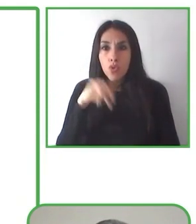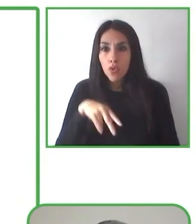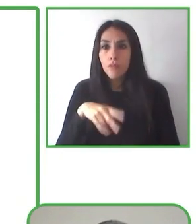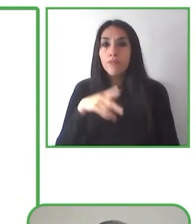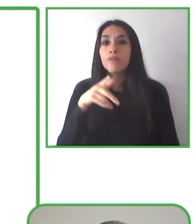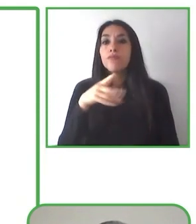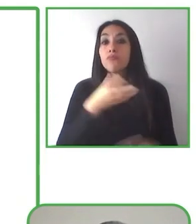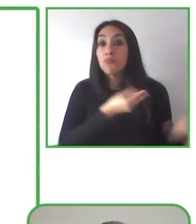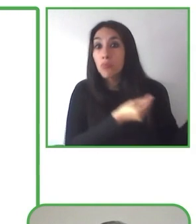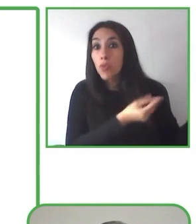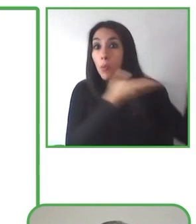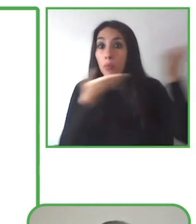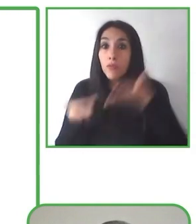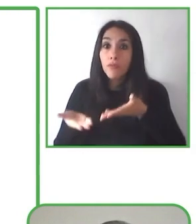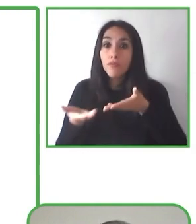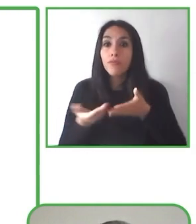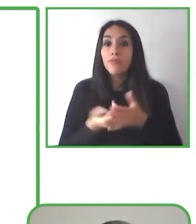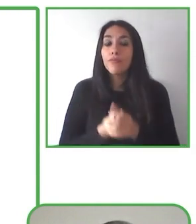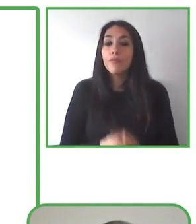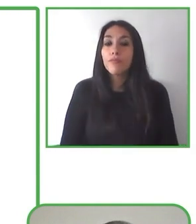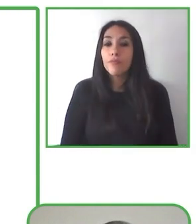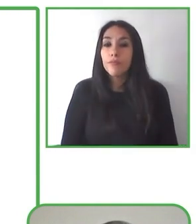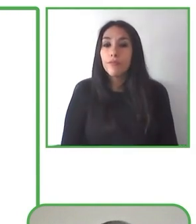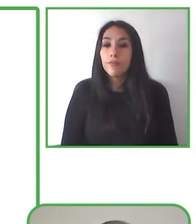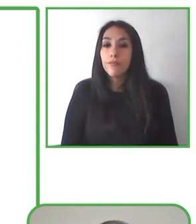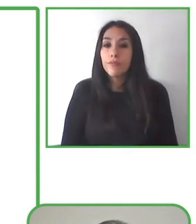Aprendí a quererla ahora último. Senderismo sin Límites.